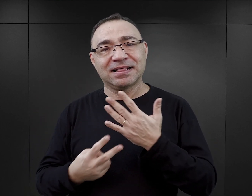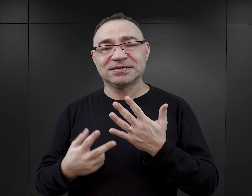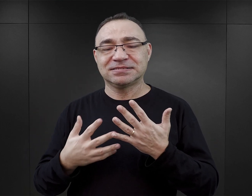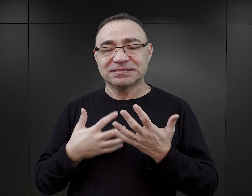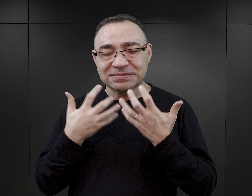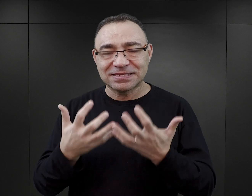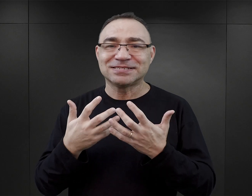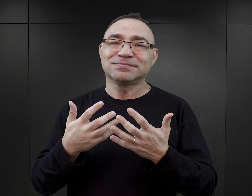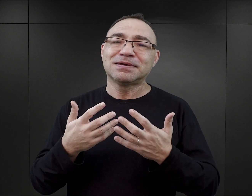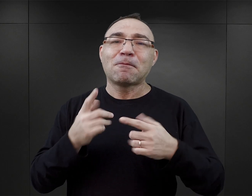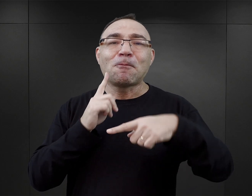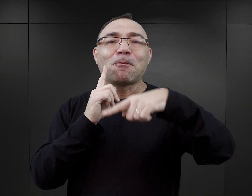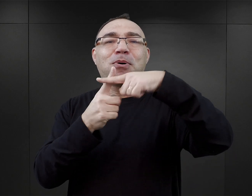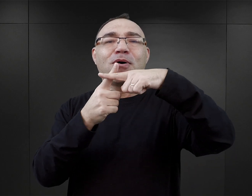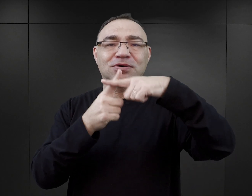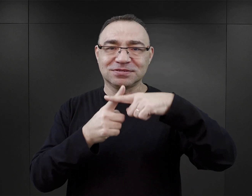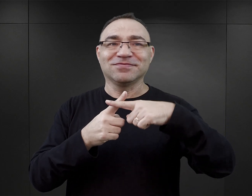dążenie do happy endu, zostaje zaspokojona.